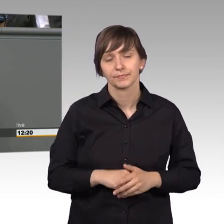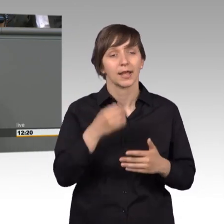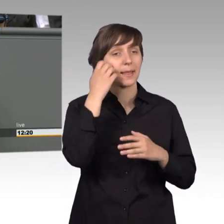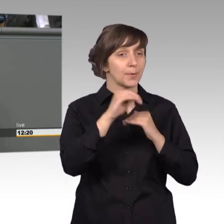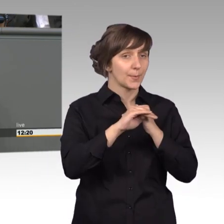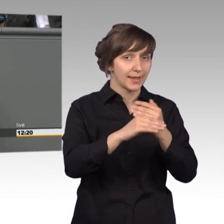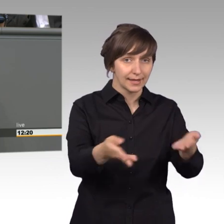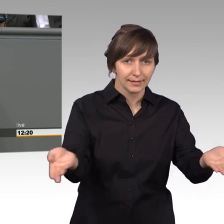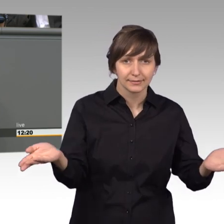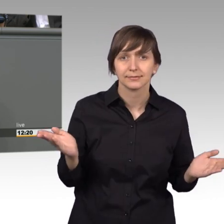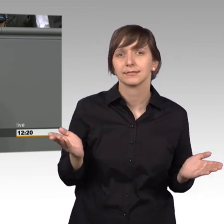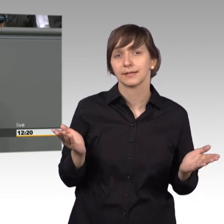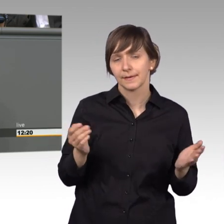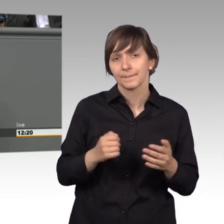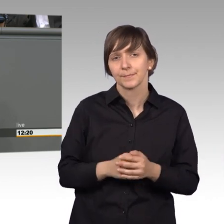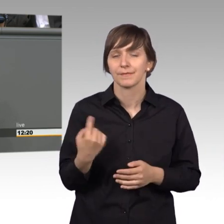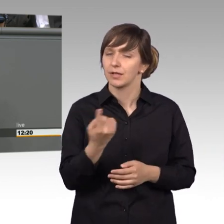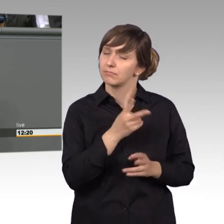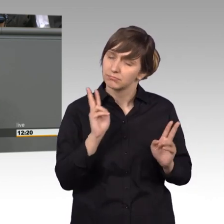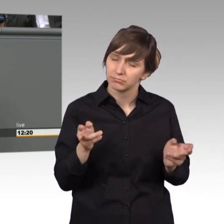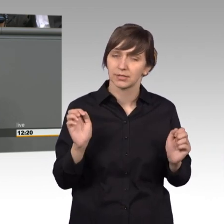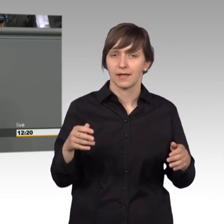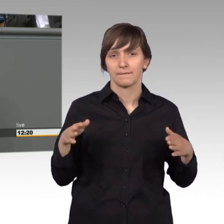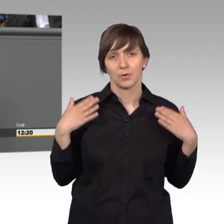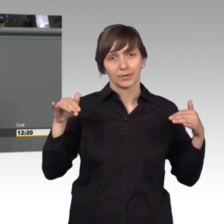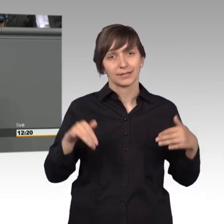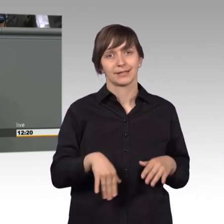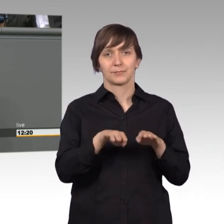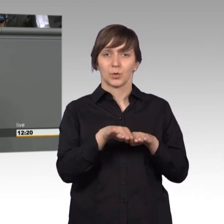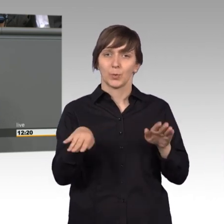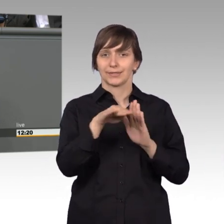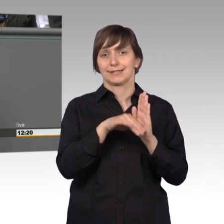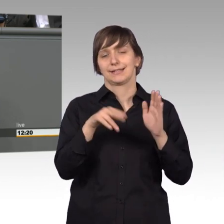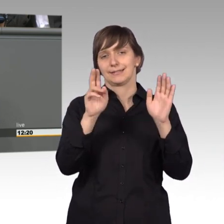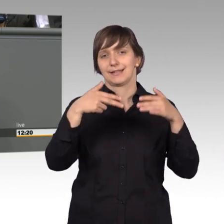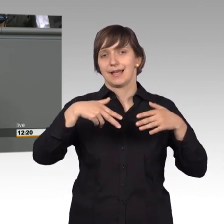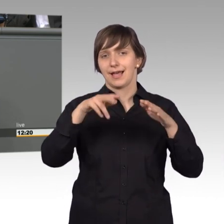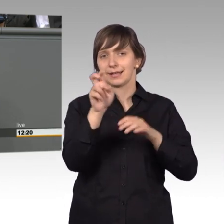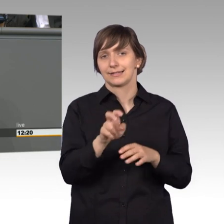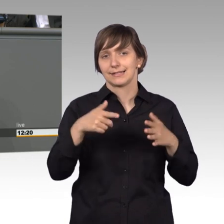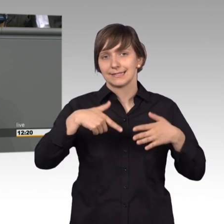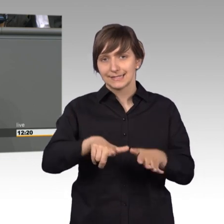und Kollegen wir können wirklich froh sein, dass es den Artikel 17 des Grundgesetzes gibt, der die Eingabe von Petitionen ermöglicht.